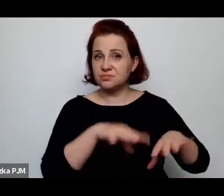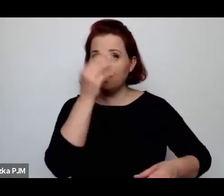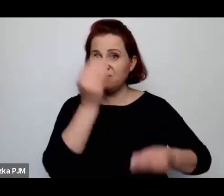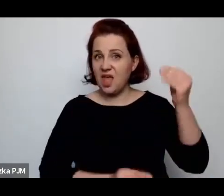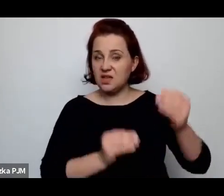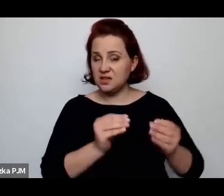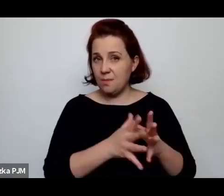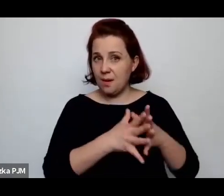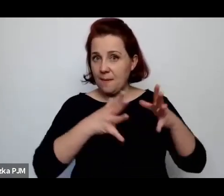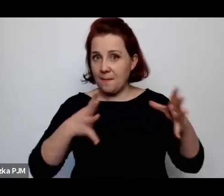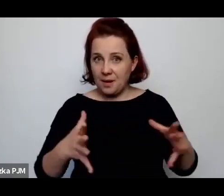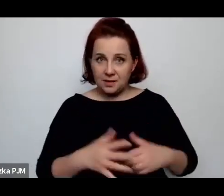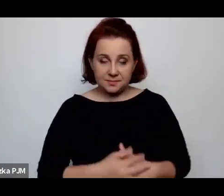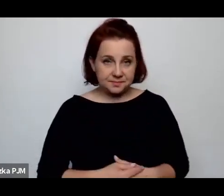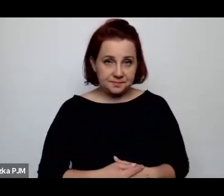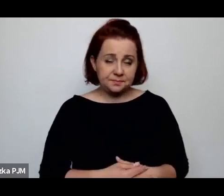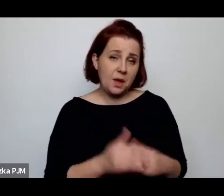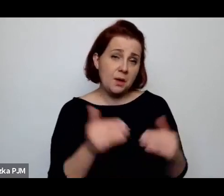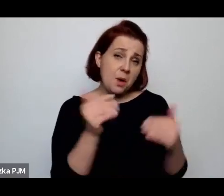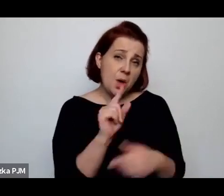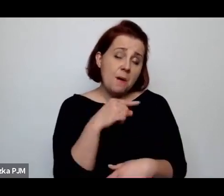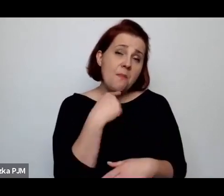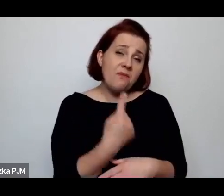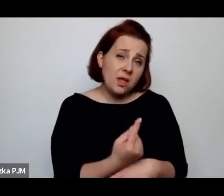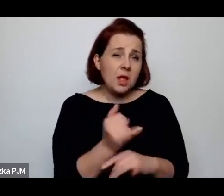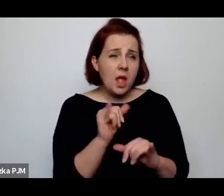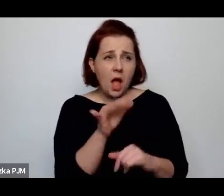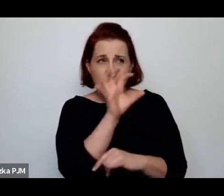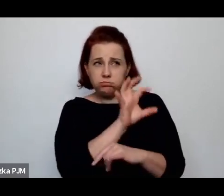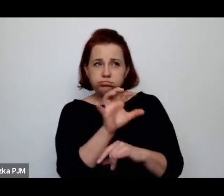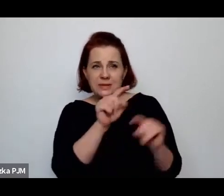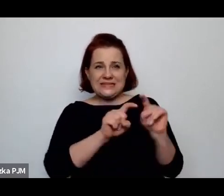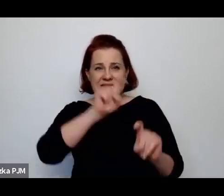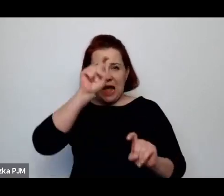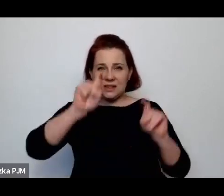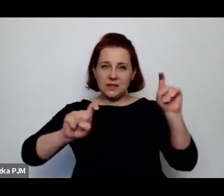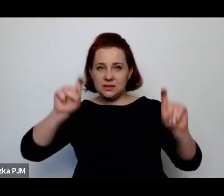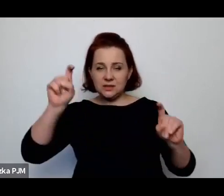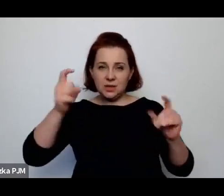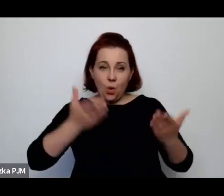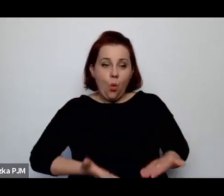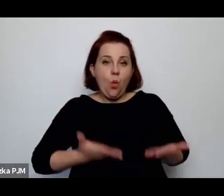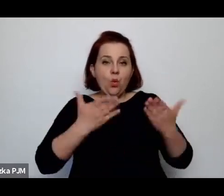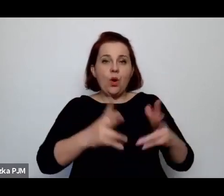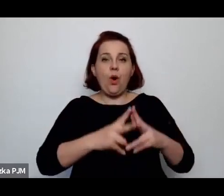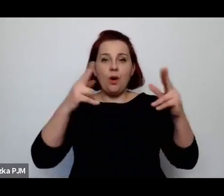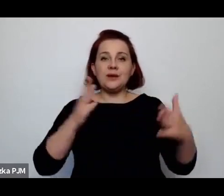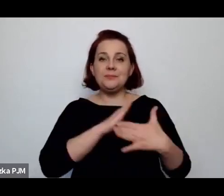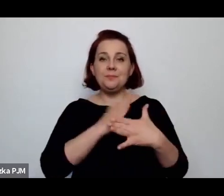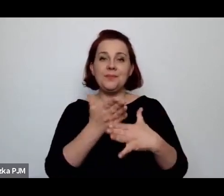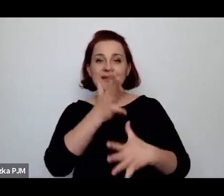można powiedzieć, że jak się obserwuje statystyki urodzeń w międzywojniu, to – mniej więcej